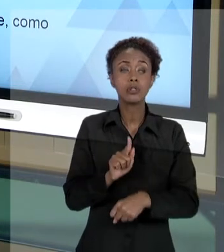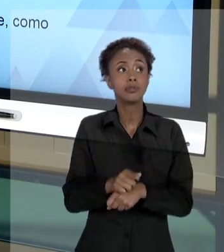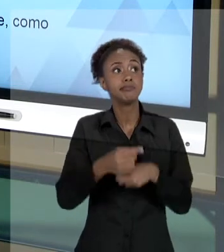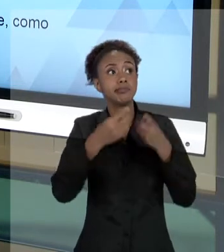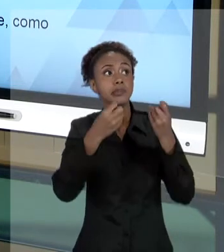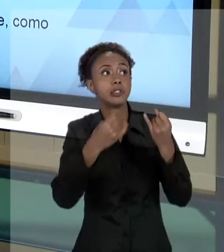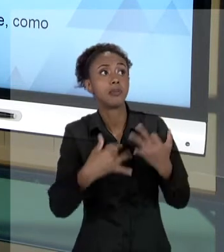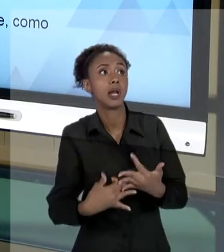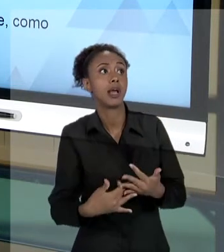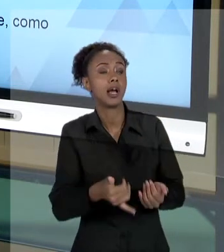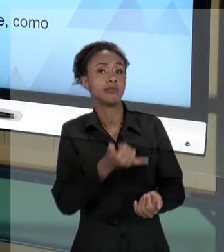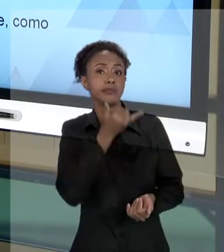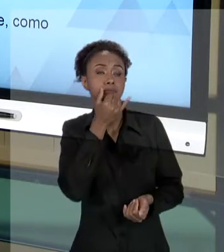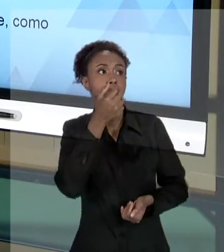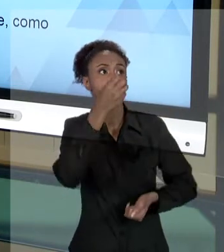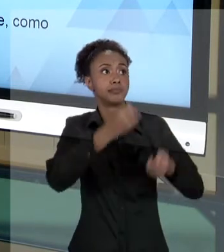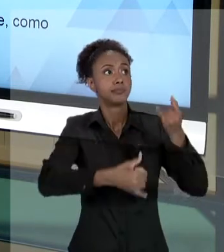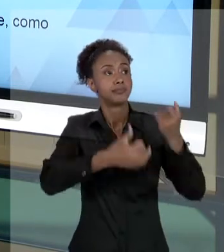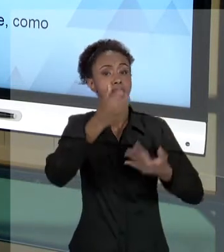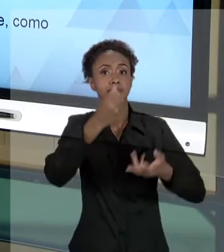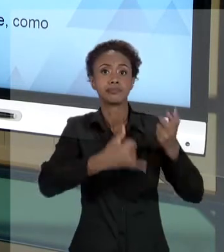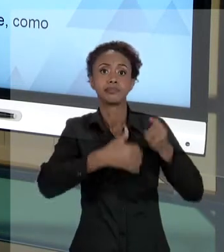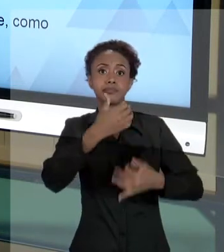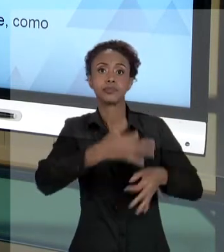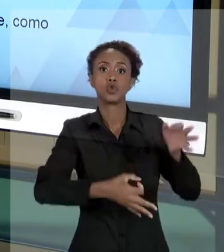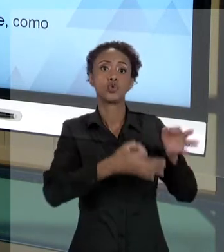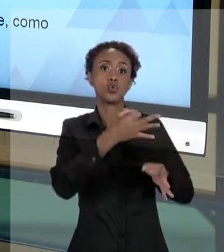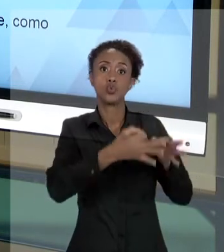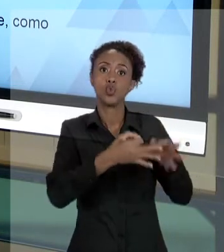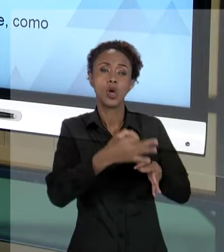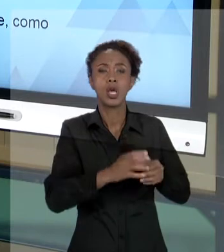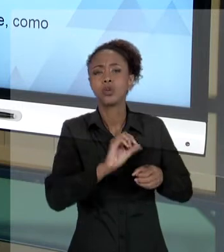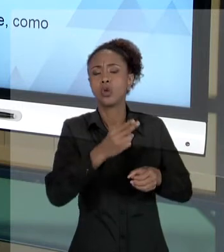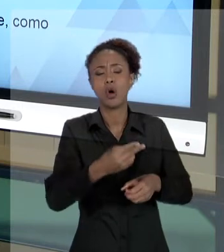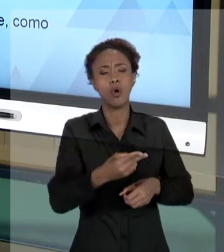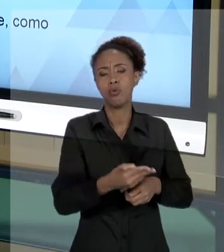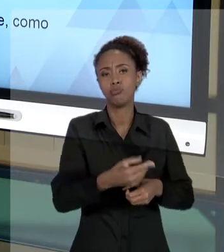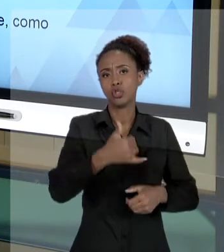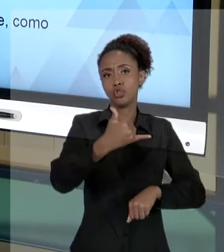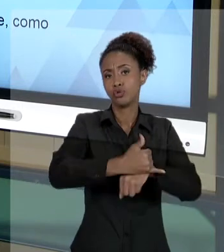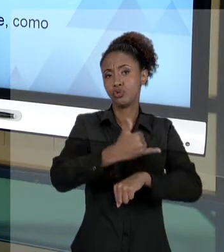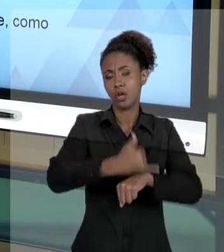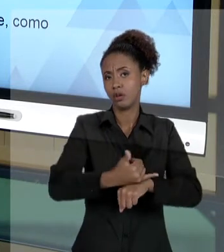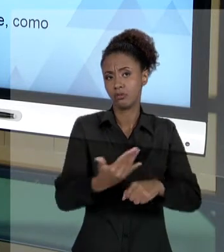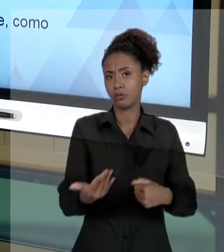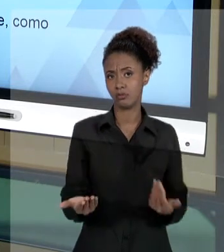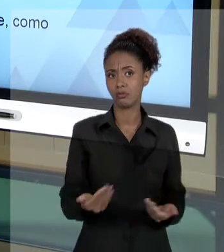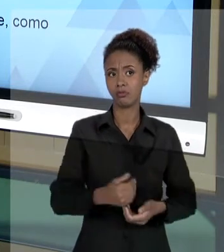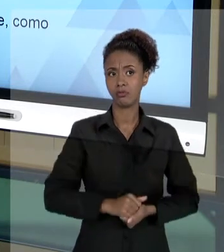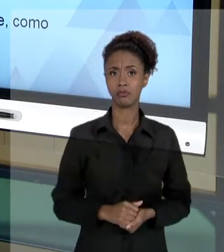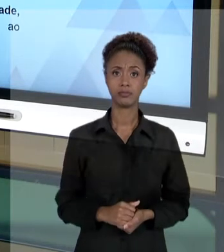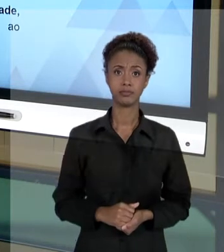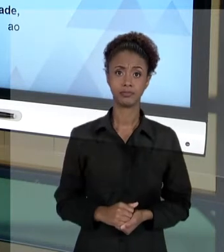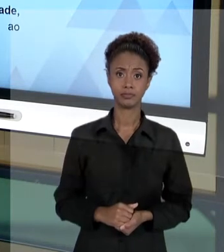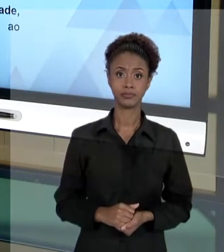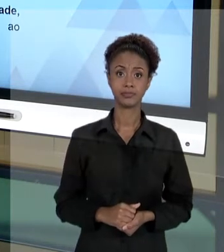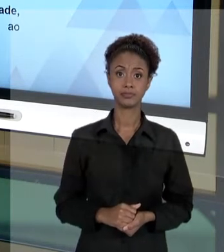TER QUE JUSTIFICAR SEUS ATOS PARA QUEM QUER QUE SEJA, INCLUSIVE, PARA A JUSTIÇA. [SILÊNCIO]